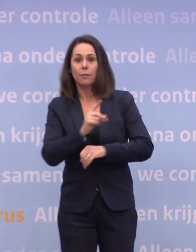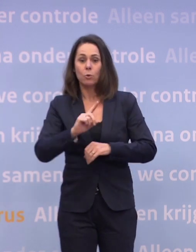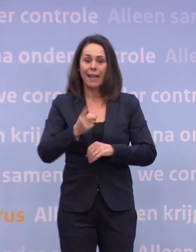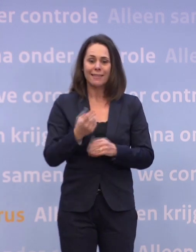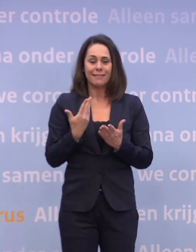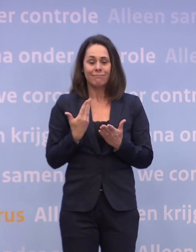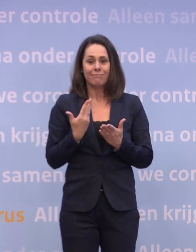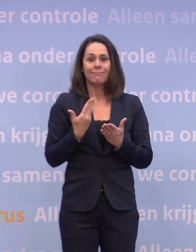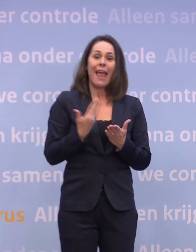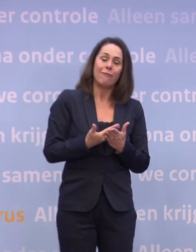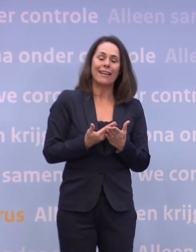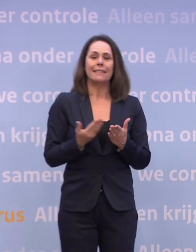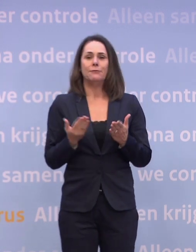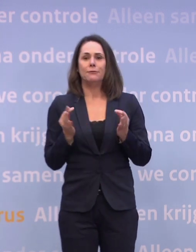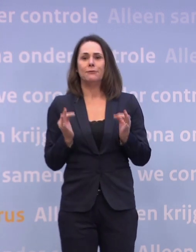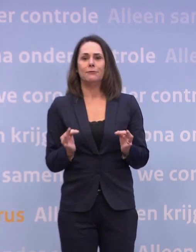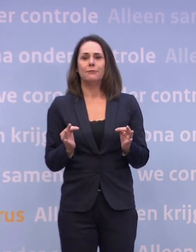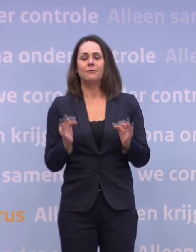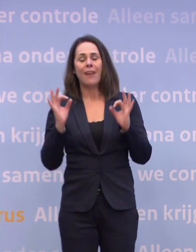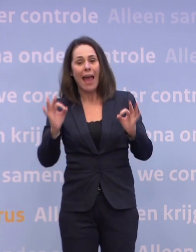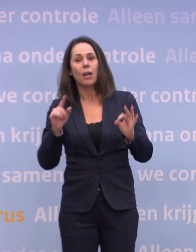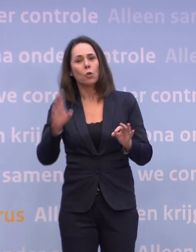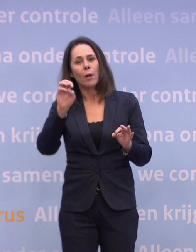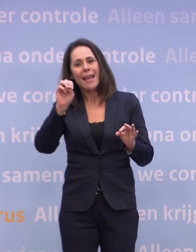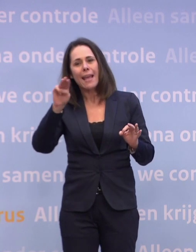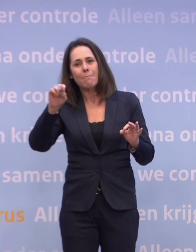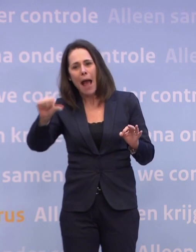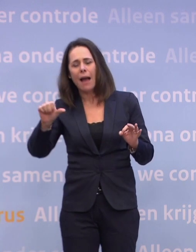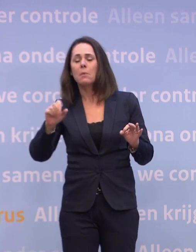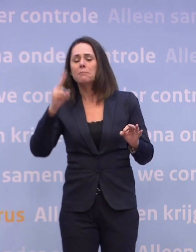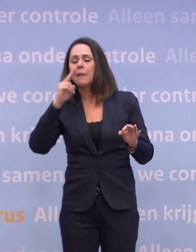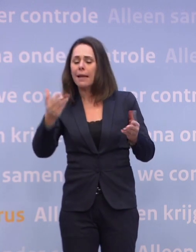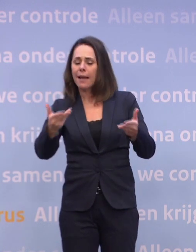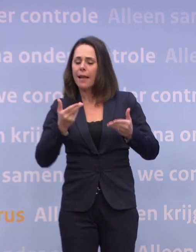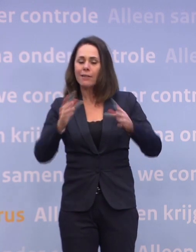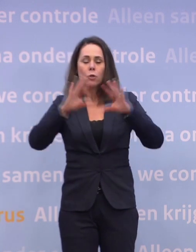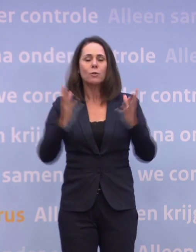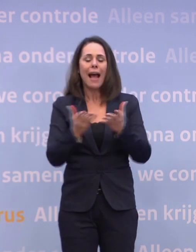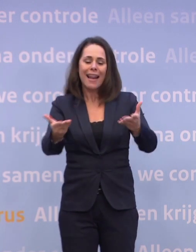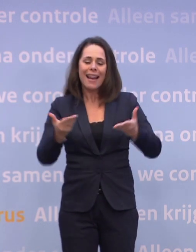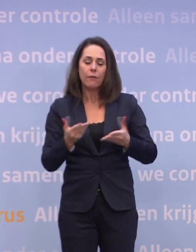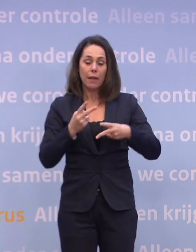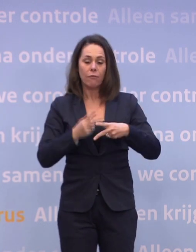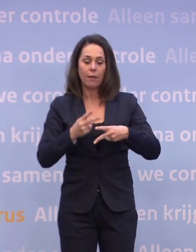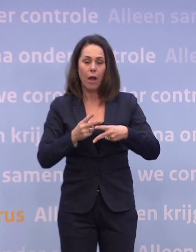...door de EMA, anders kunnen we daar ook niet mee werken. Maar als ik kijk naar de levering... ...dan is de totale levering die we verwachten in het eerste kwartaal...